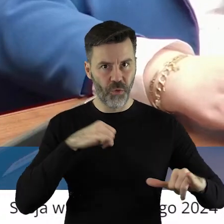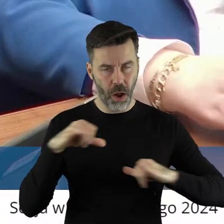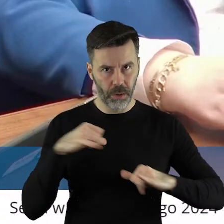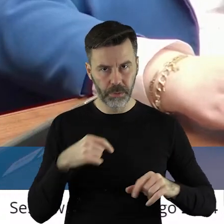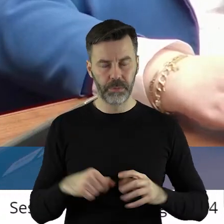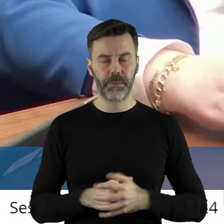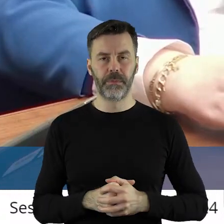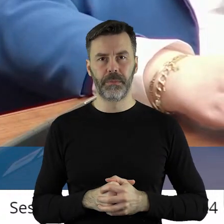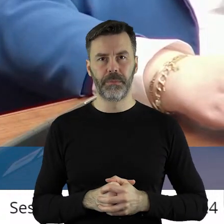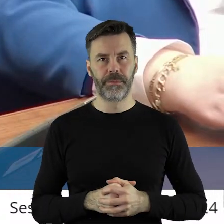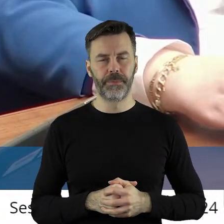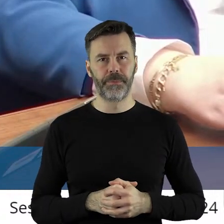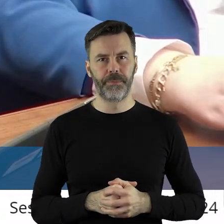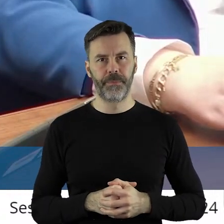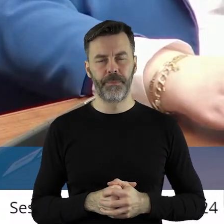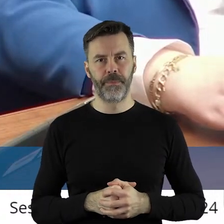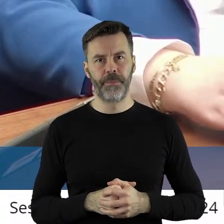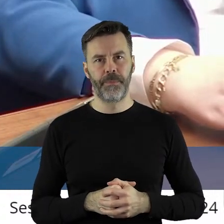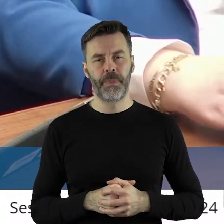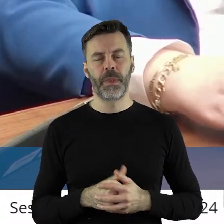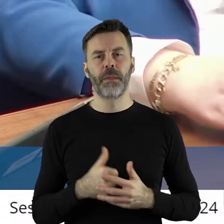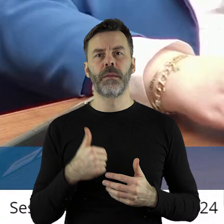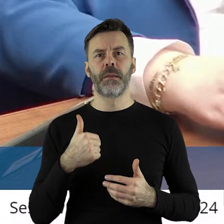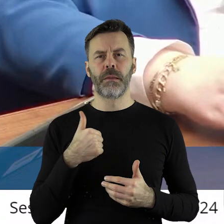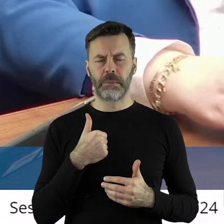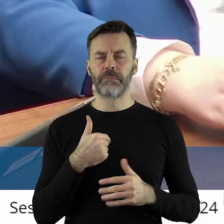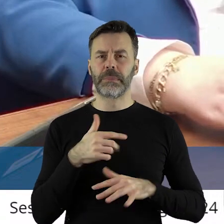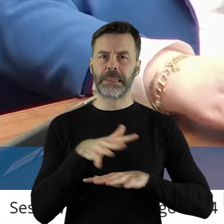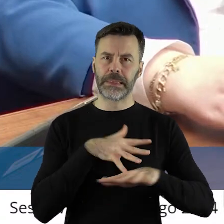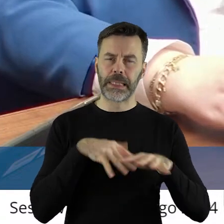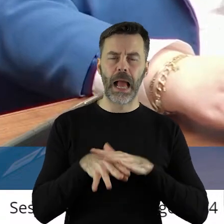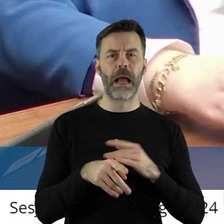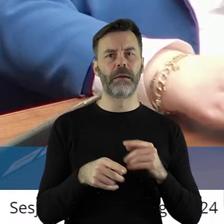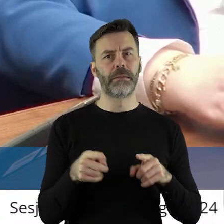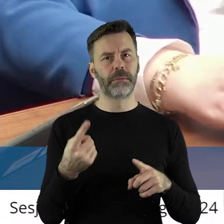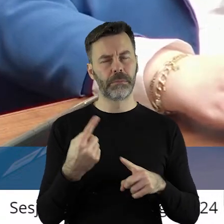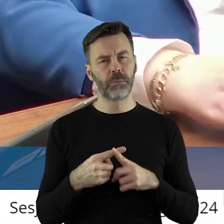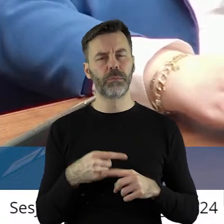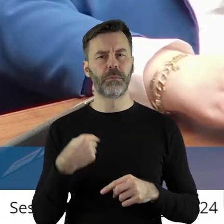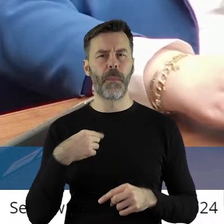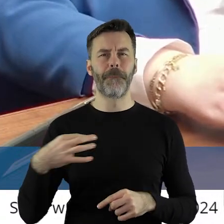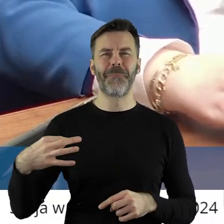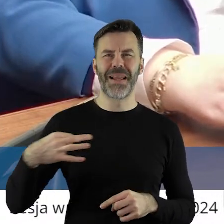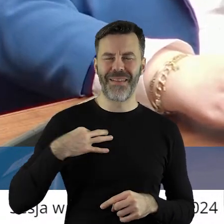I śledzę na bieżąco, zawodowo pełniąc tę funkcję, ale także prywatnie ja i w związku